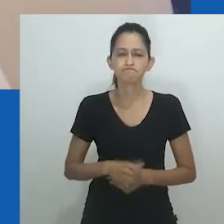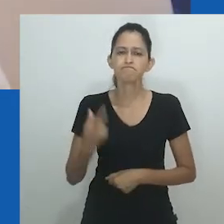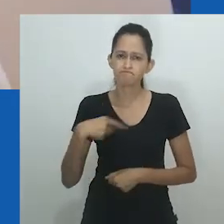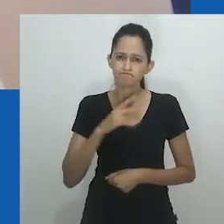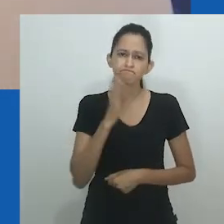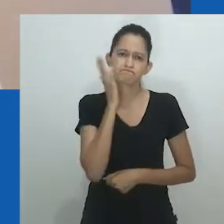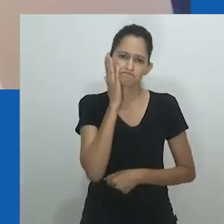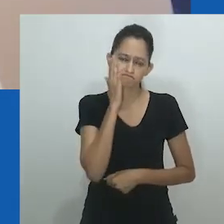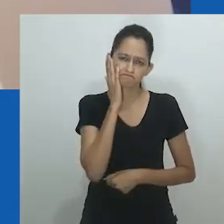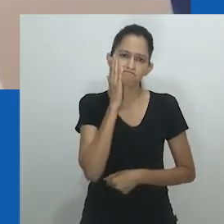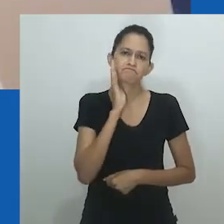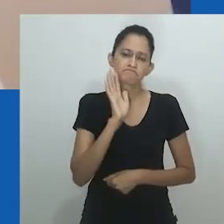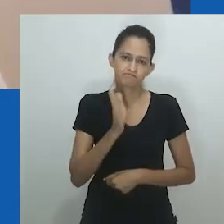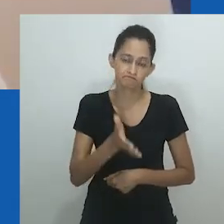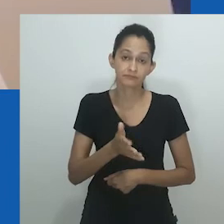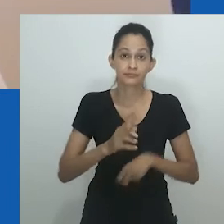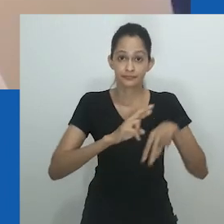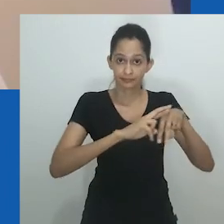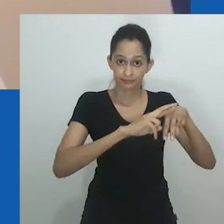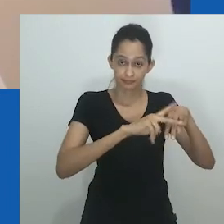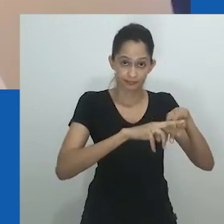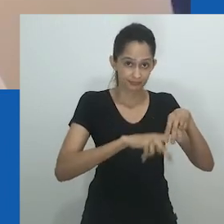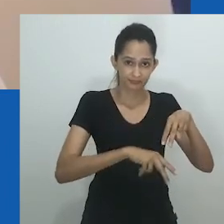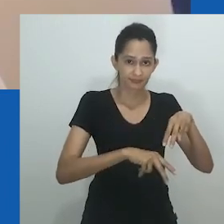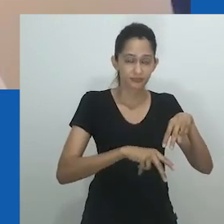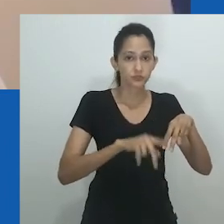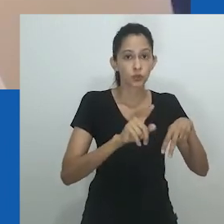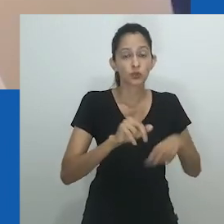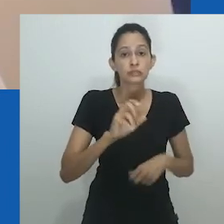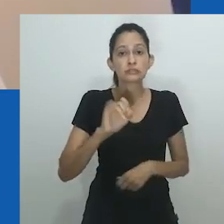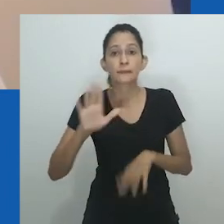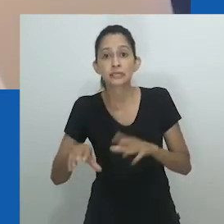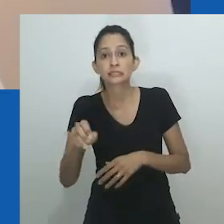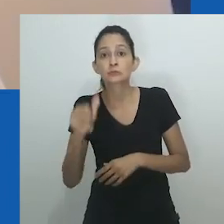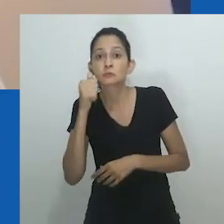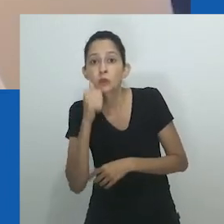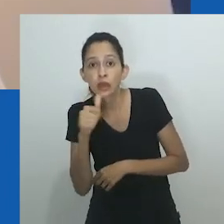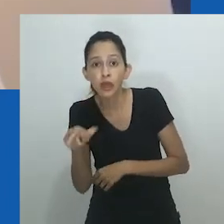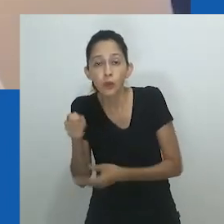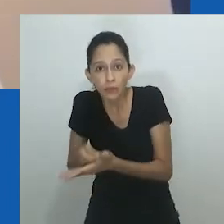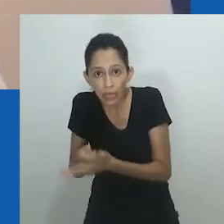Esta curiosa omissão pede que se reflita sobre a extensão da disrupção dos binários sexuais nas sociedades africanas.